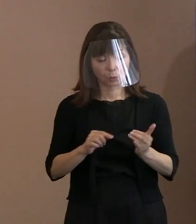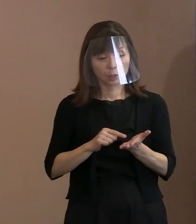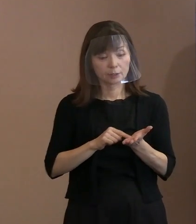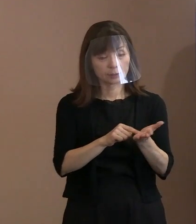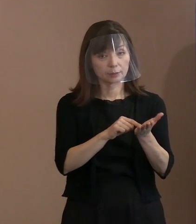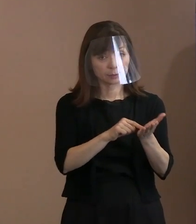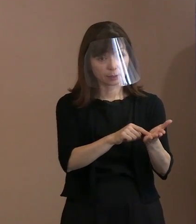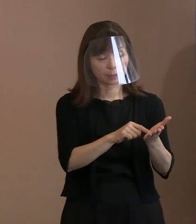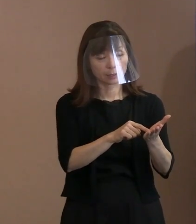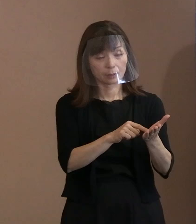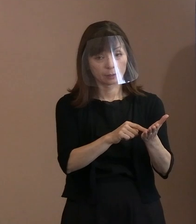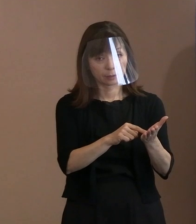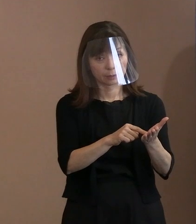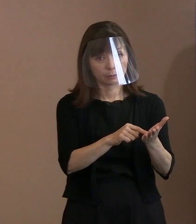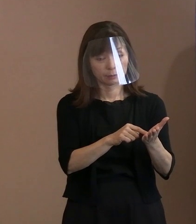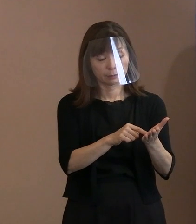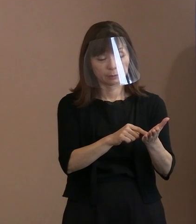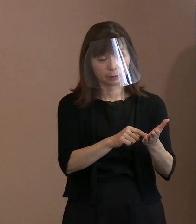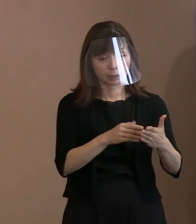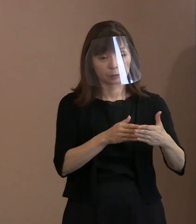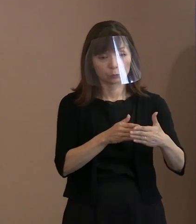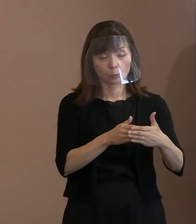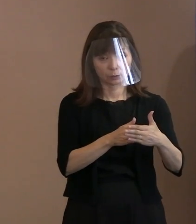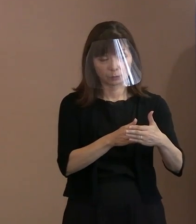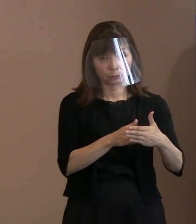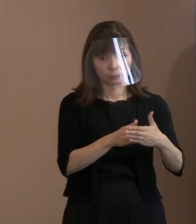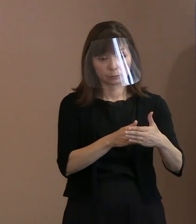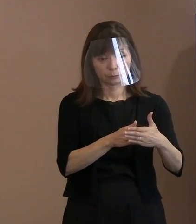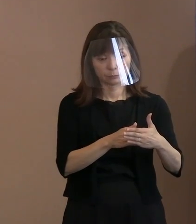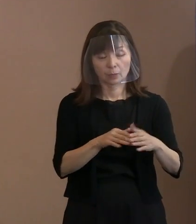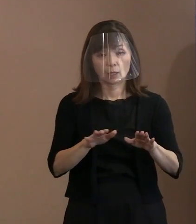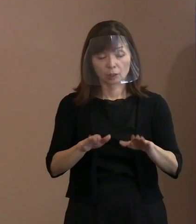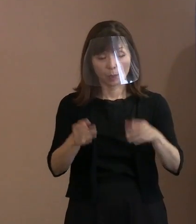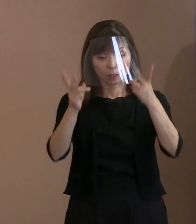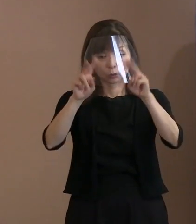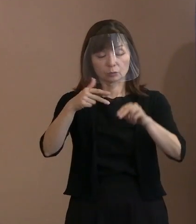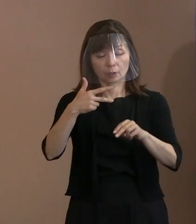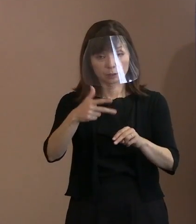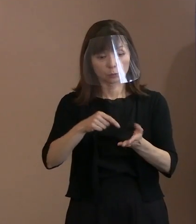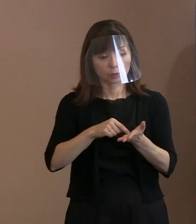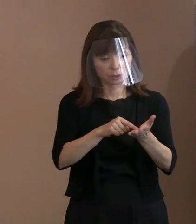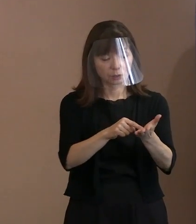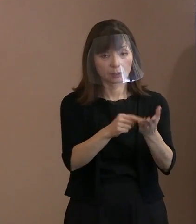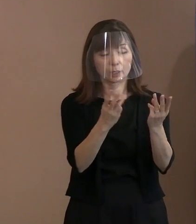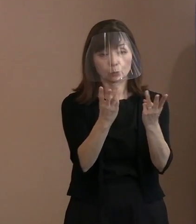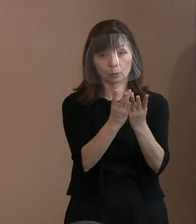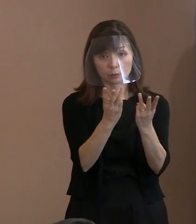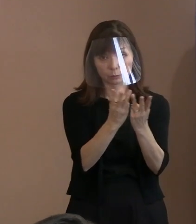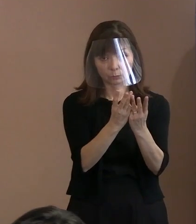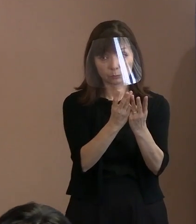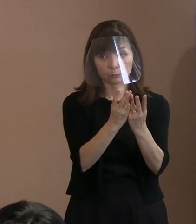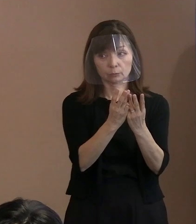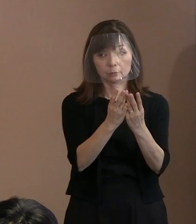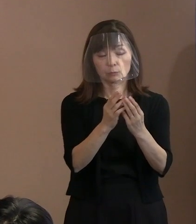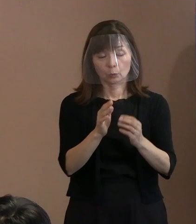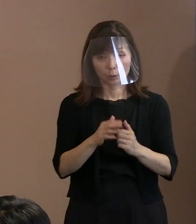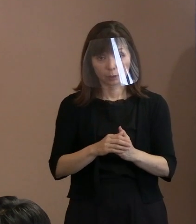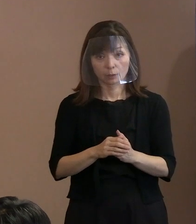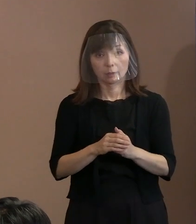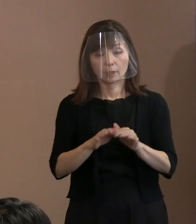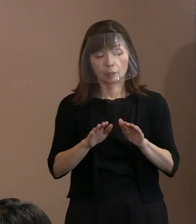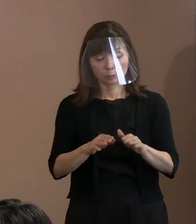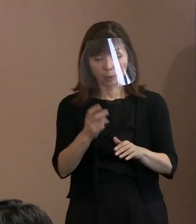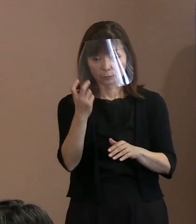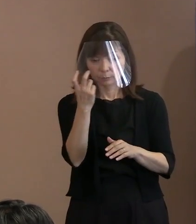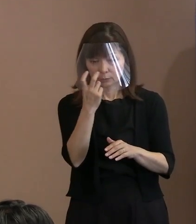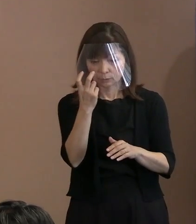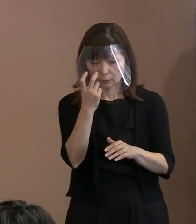今の市への申請状況とか､それと､現在審査が 止まっているということに対して､